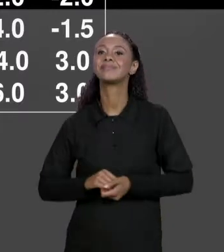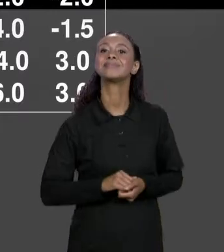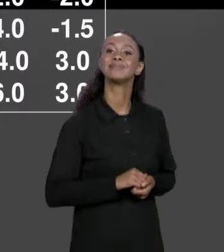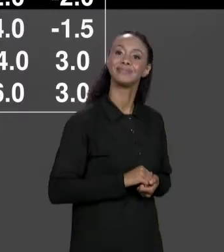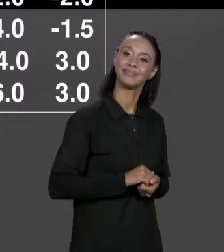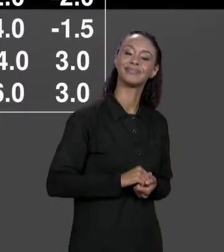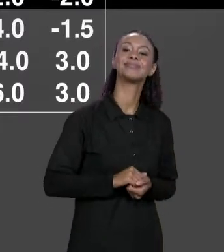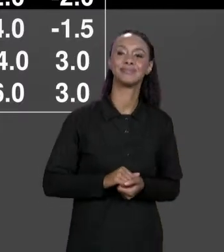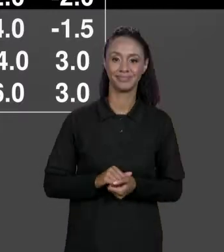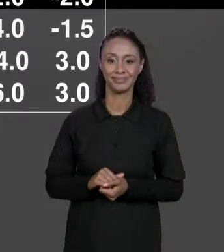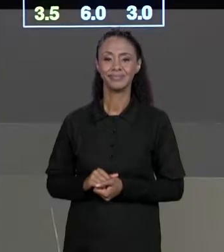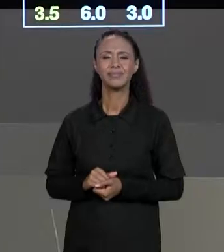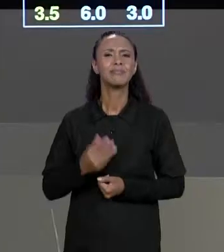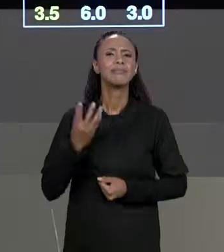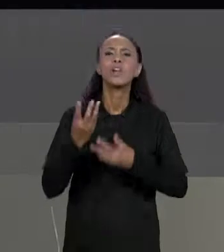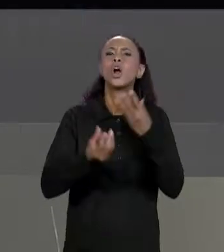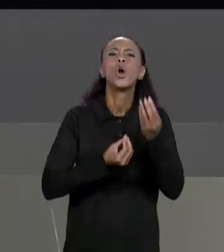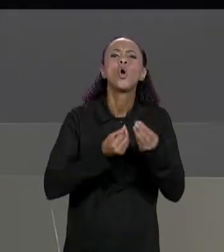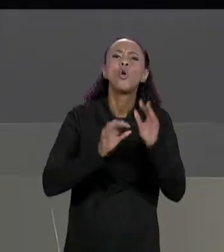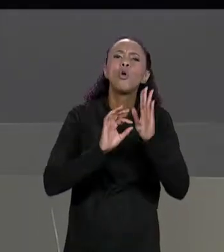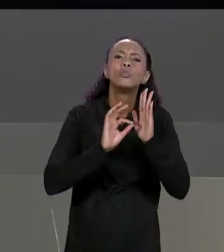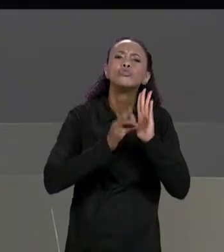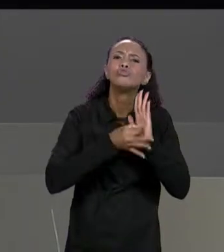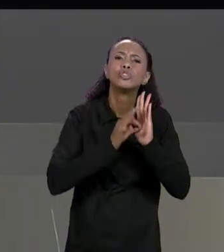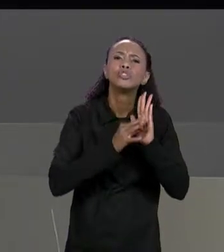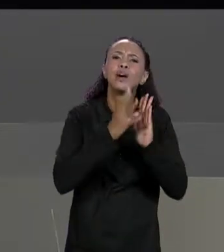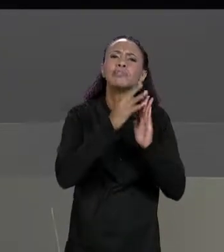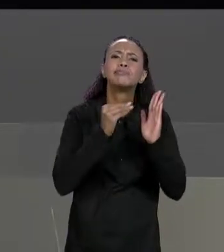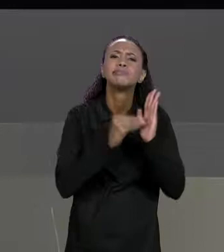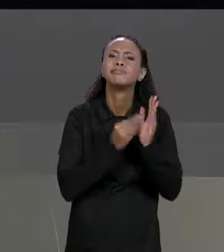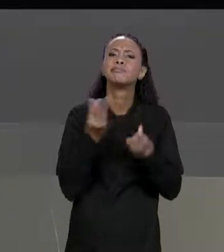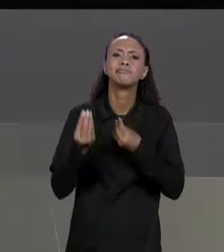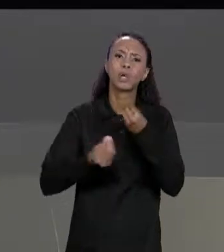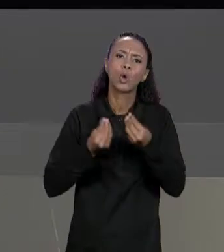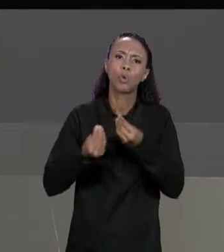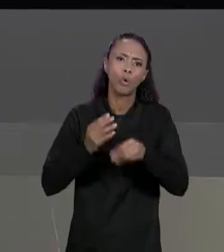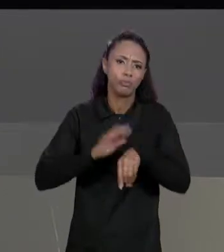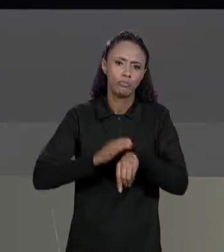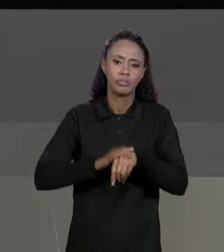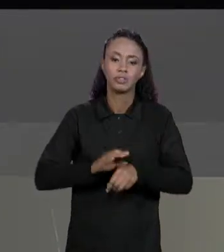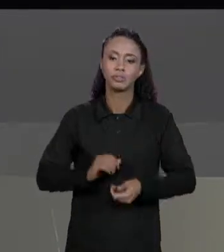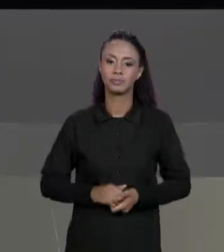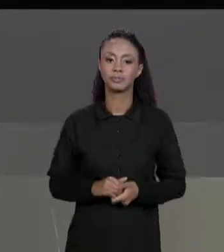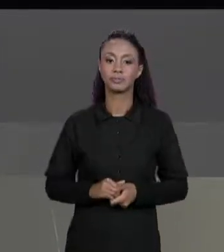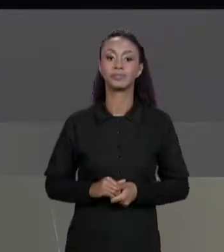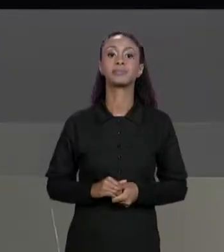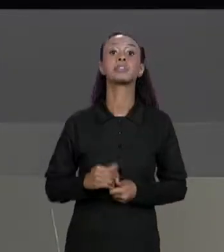JAVA? VAI TER UM MÉTODO TRANSPOSTA QUE SÓ RECEBE UMA